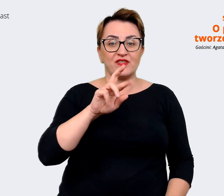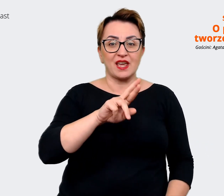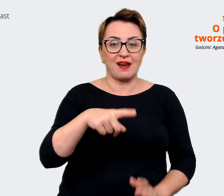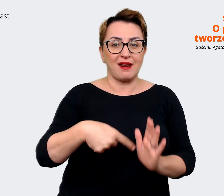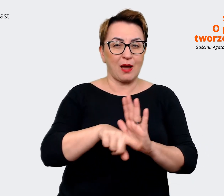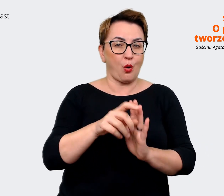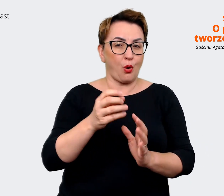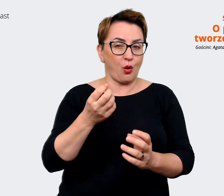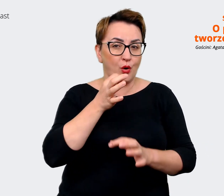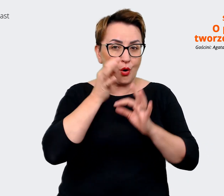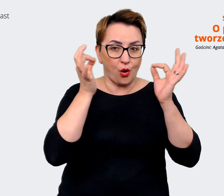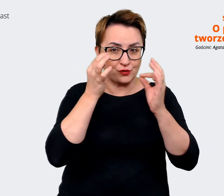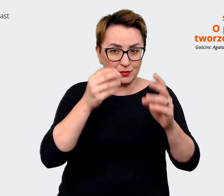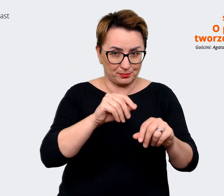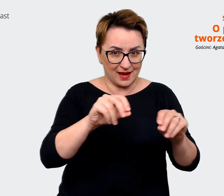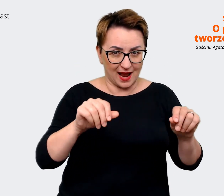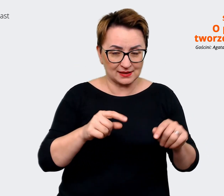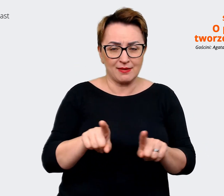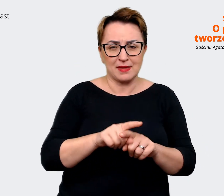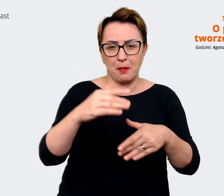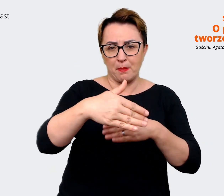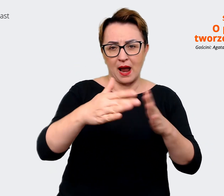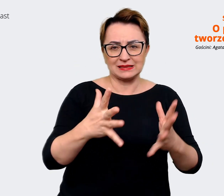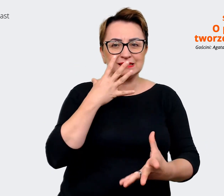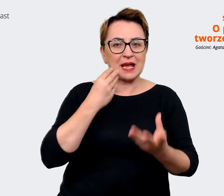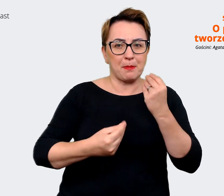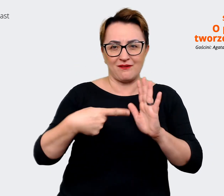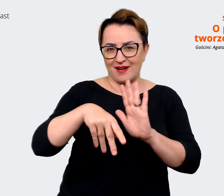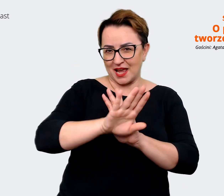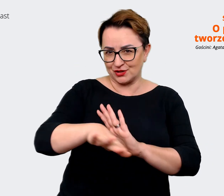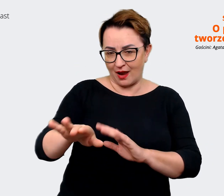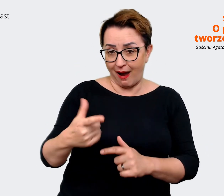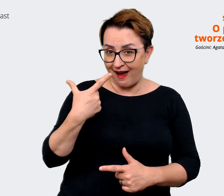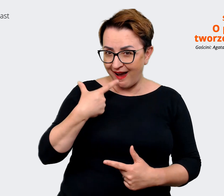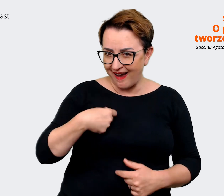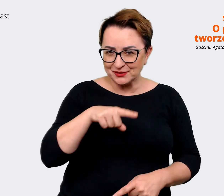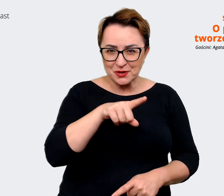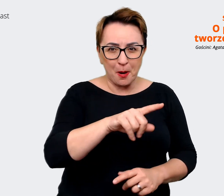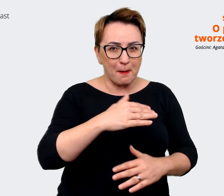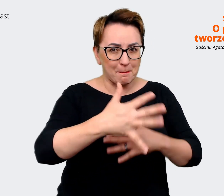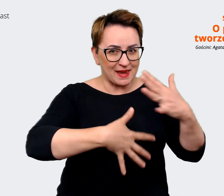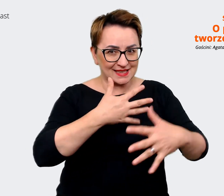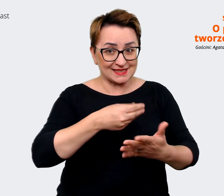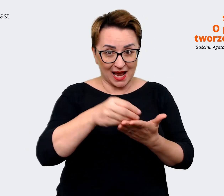Prowadzący: Czyli mix zakupów. Ja bardzo Ci dziękuję za rozmowę. Chciałbym Ci Agato